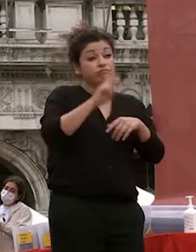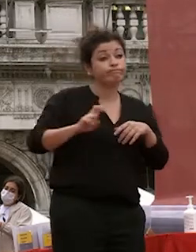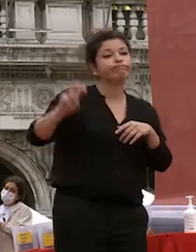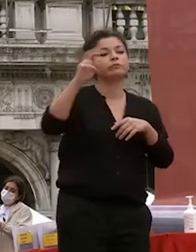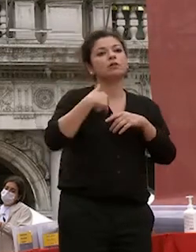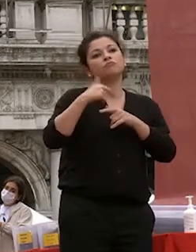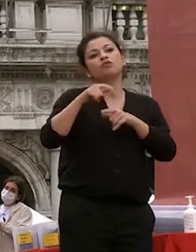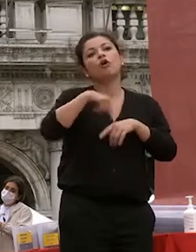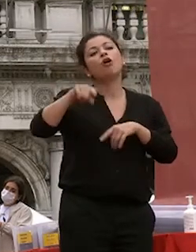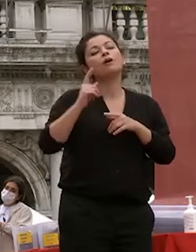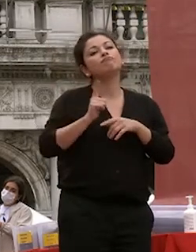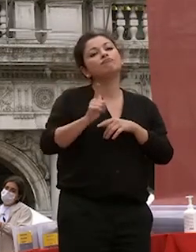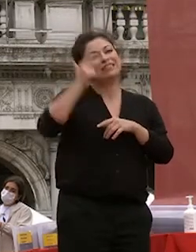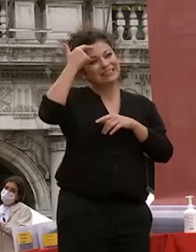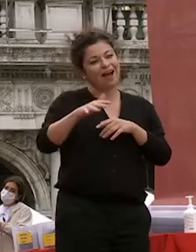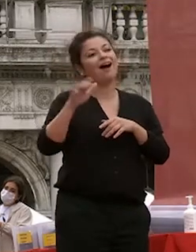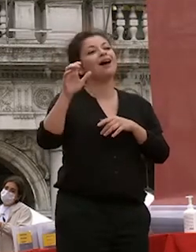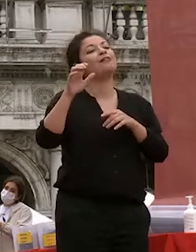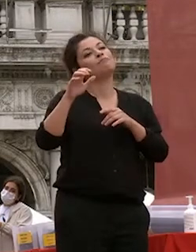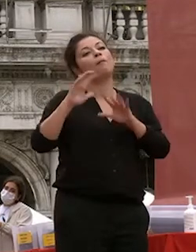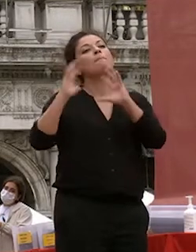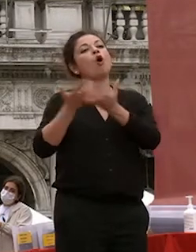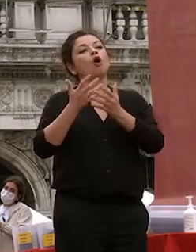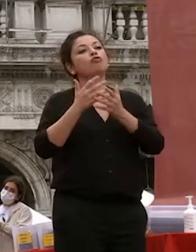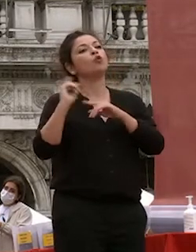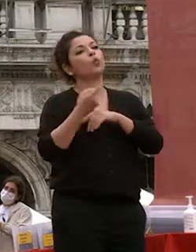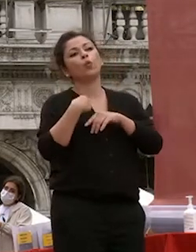apprezzati è merito vostro ovviamente ma contiamo di aver dato un contributo a